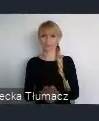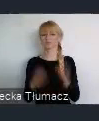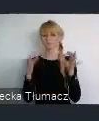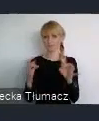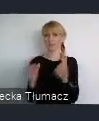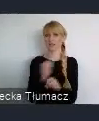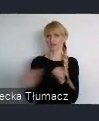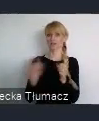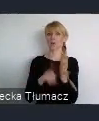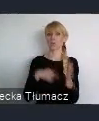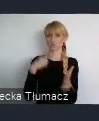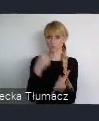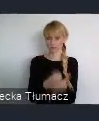Górnoślasko-Zagłębiowskiej.